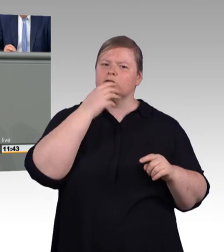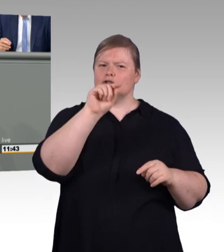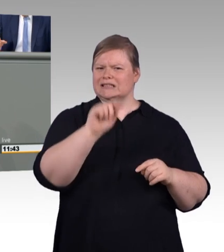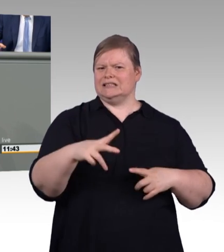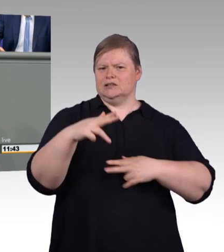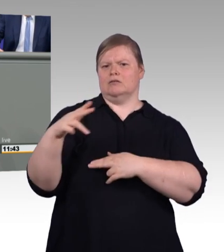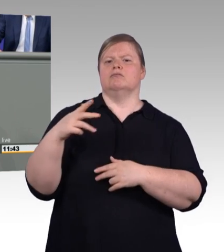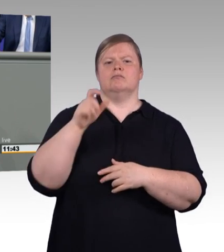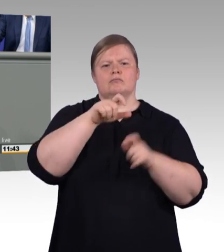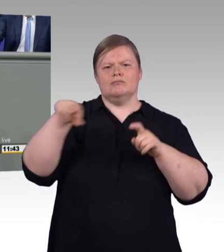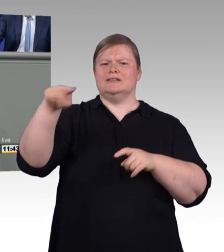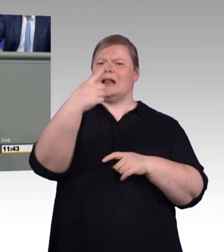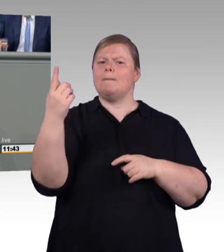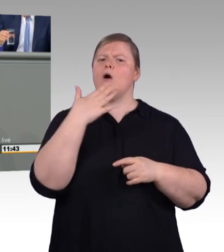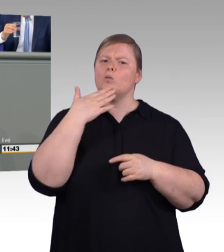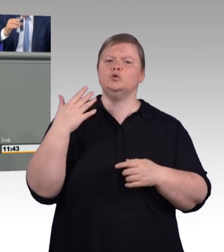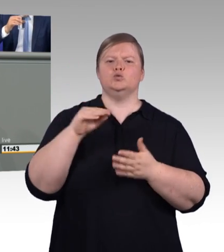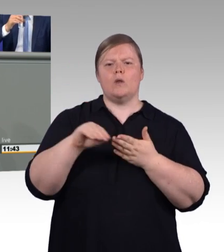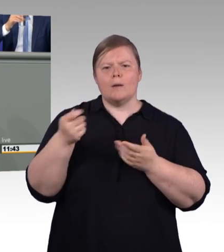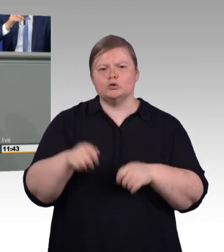Er konnte nur die einfachsten Arbeiten verrichten,